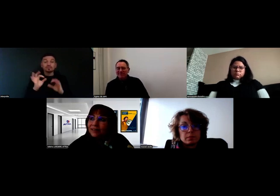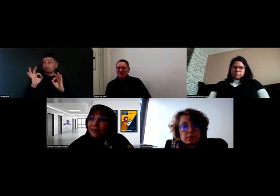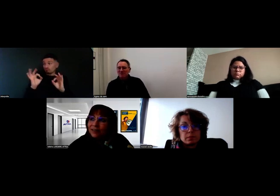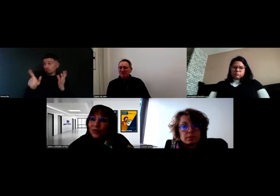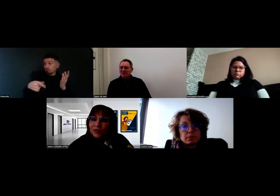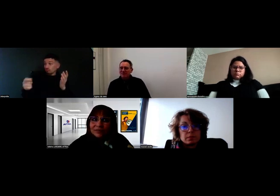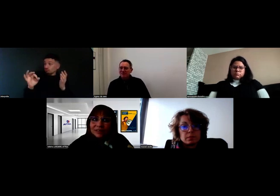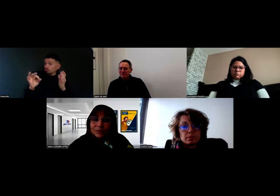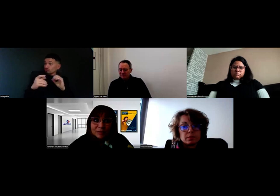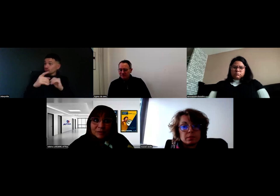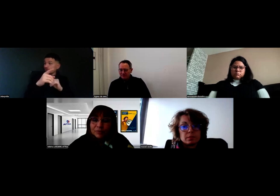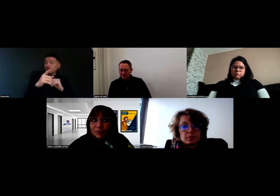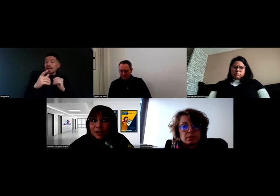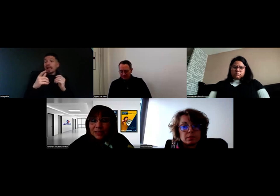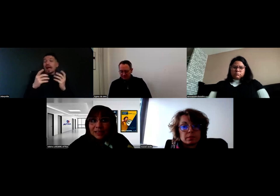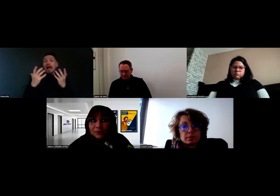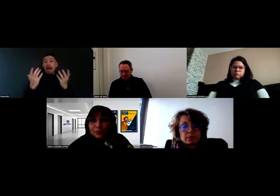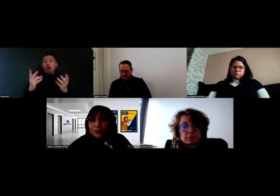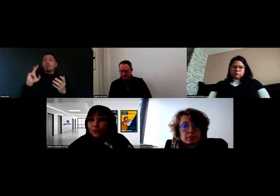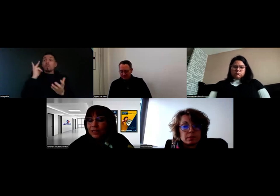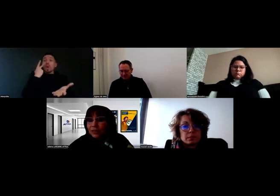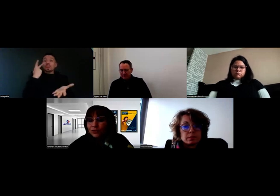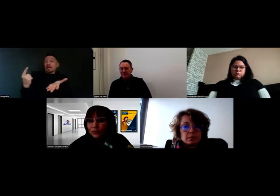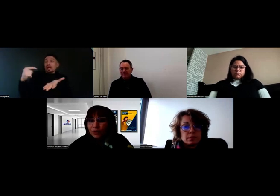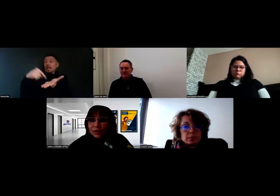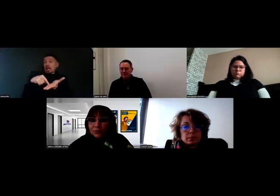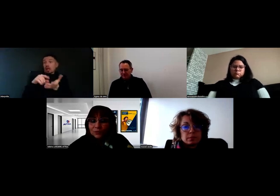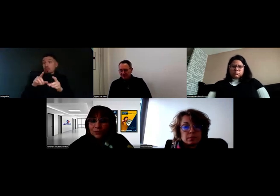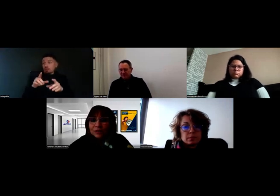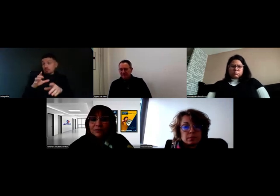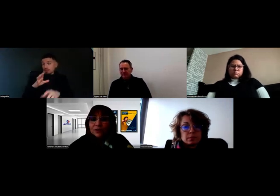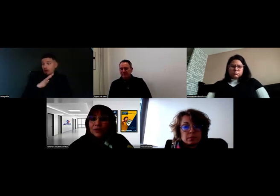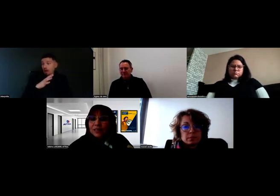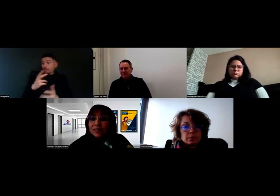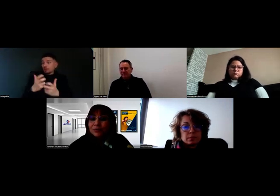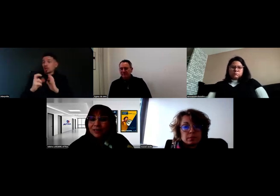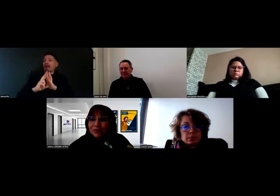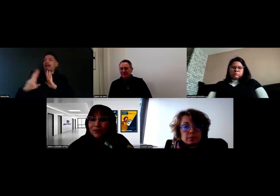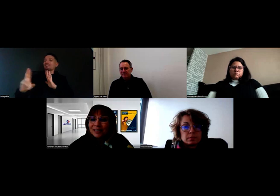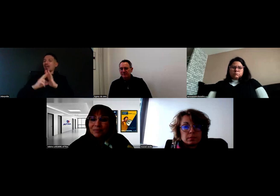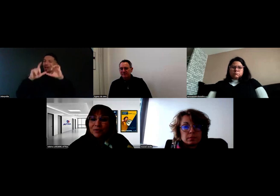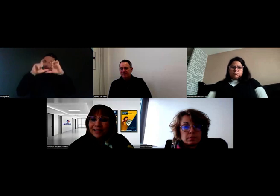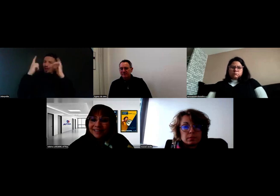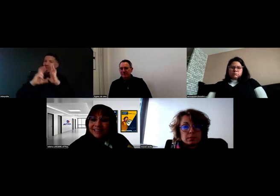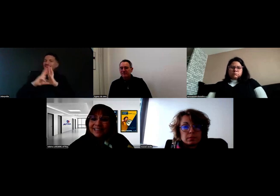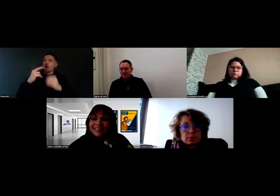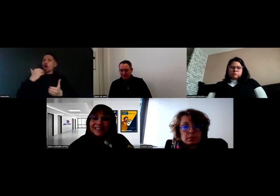On avait effectivement à Poitiers, comme dans tous les centres, nous avons une référente handicap ou un référent handicap local.